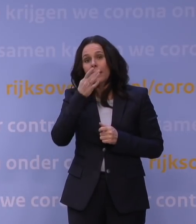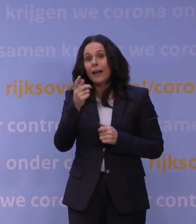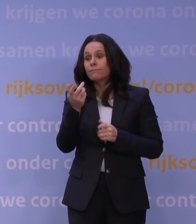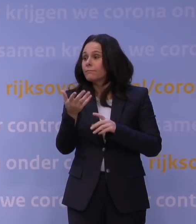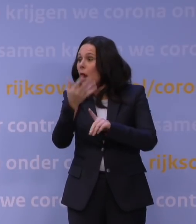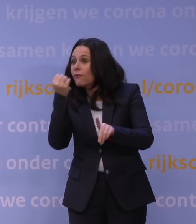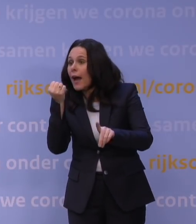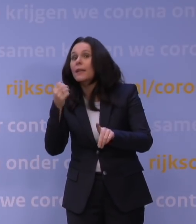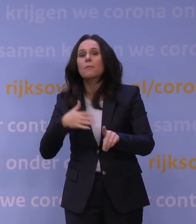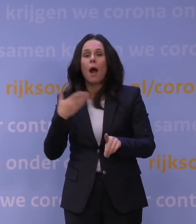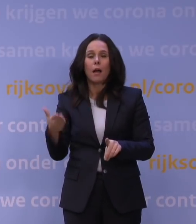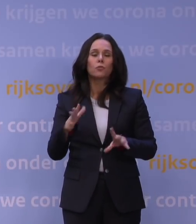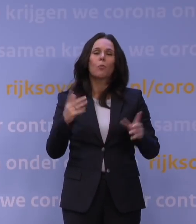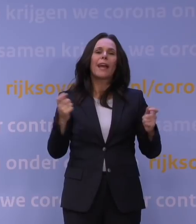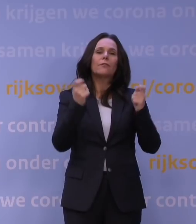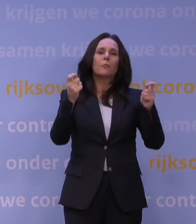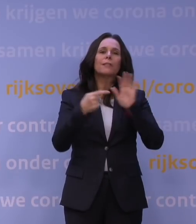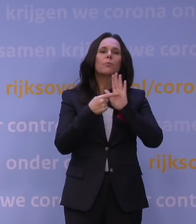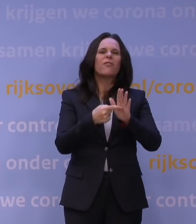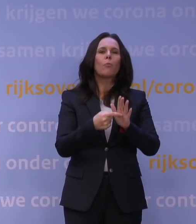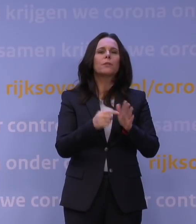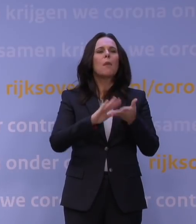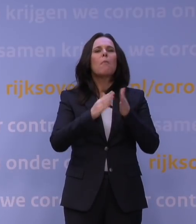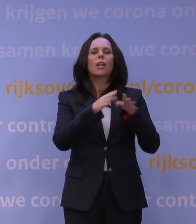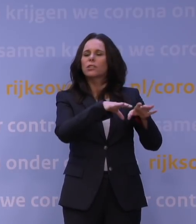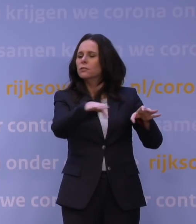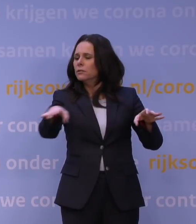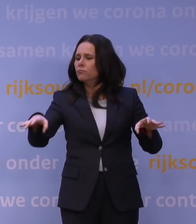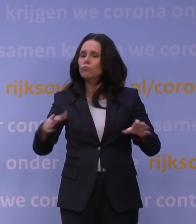Voor sommige evenementen, zoals warenmarkten, geldt een uitzondering.